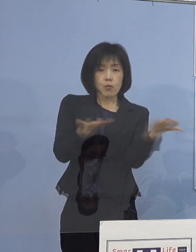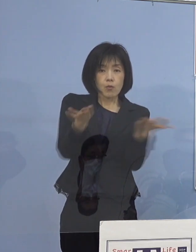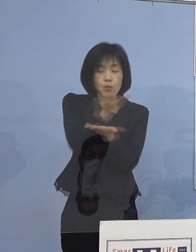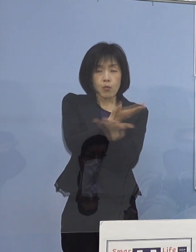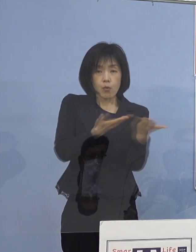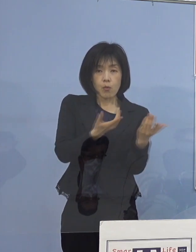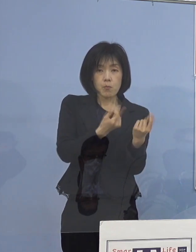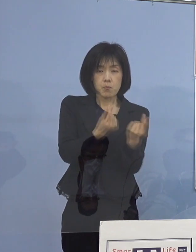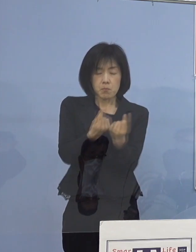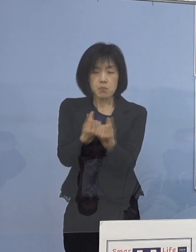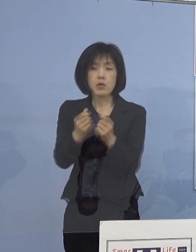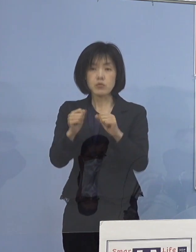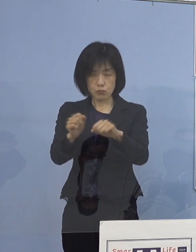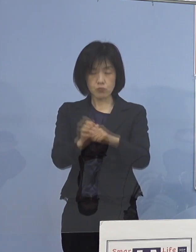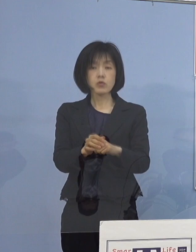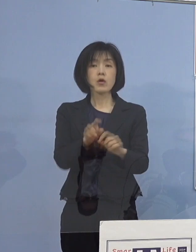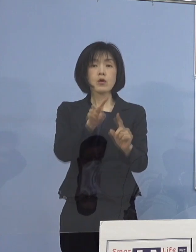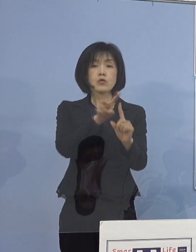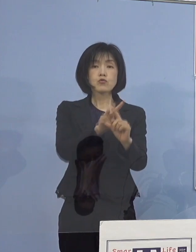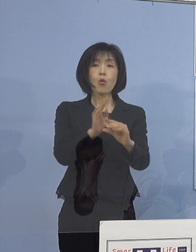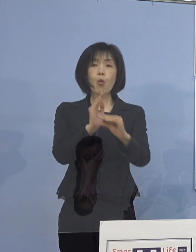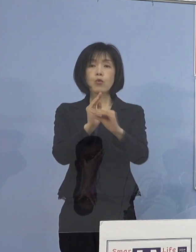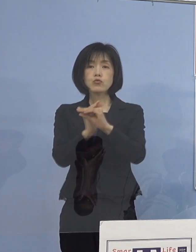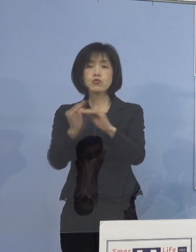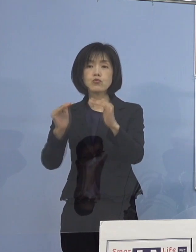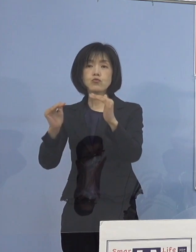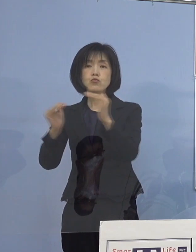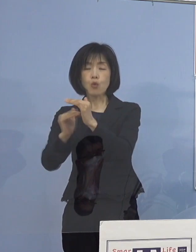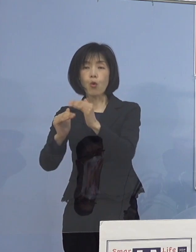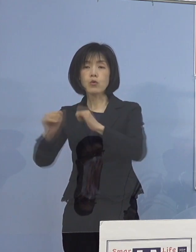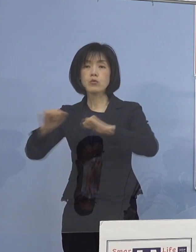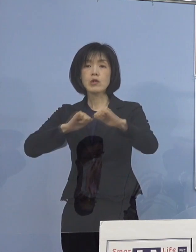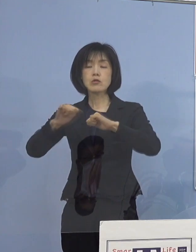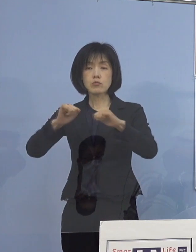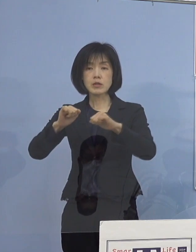そして小・中・高等学校の取組に加え